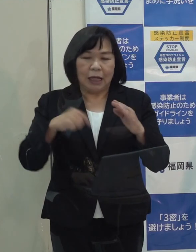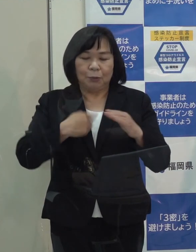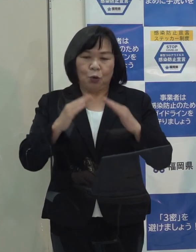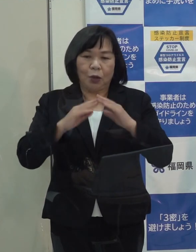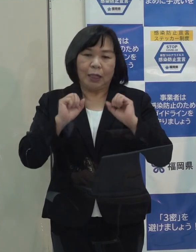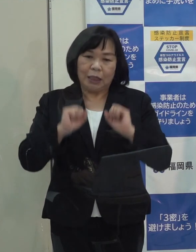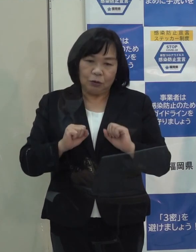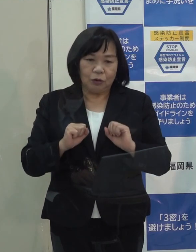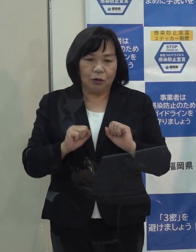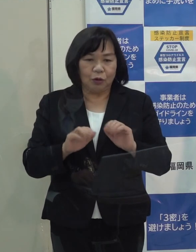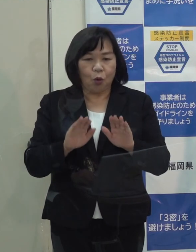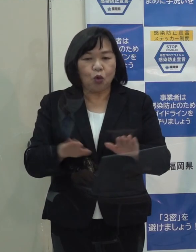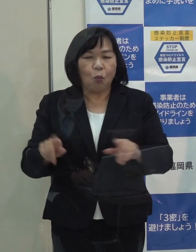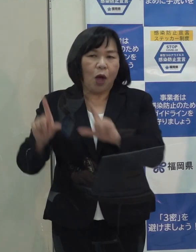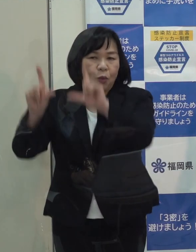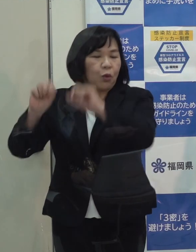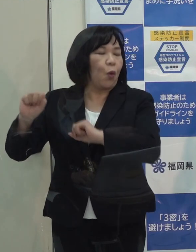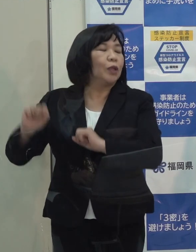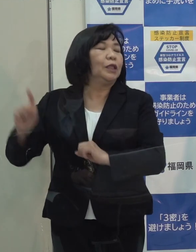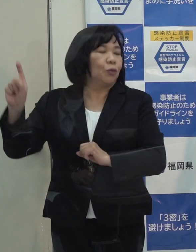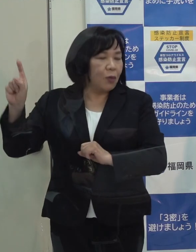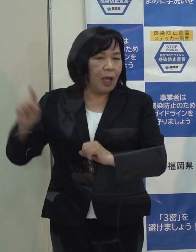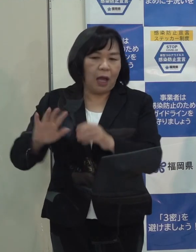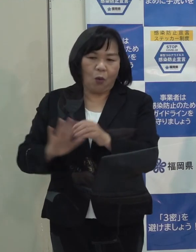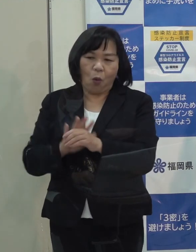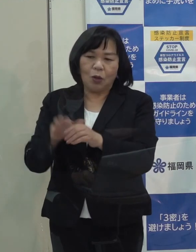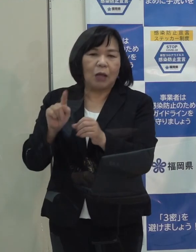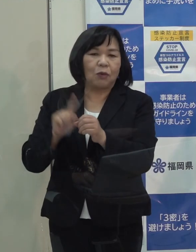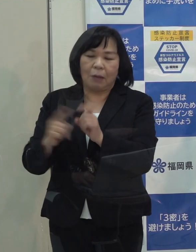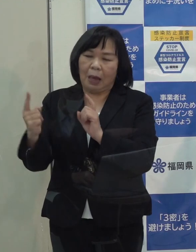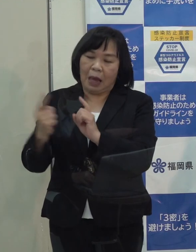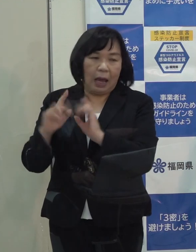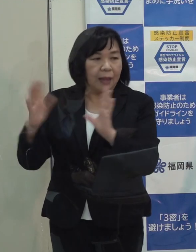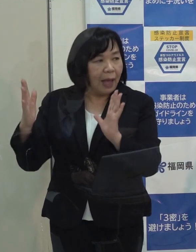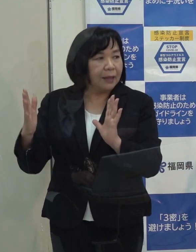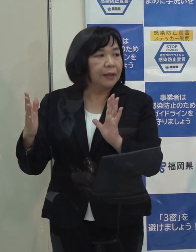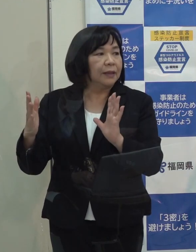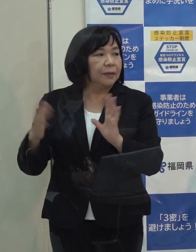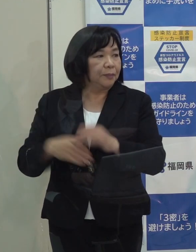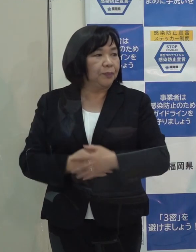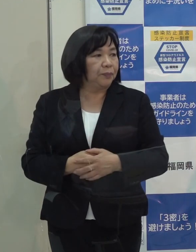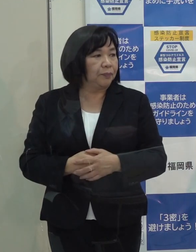子供たちは東京にいますが やはりコロナですから お互いの行き来はやめようと思っています